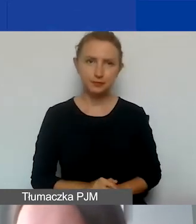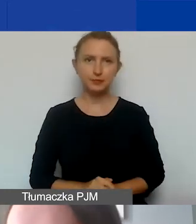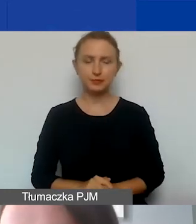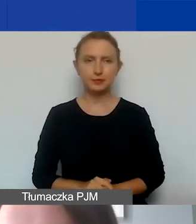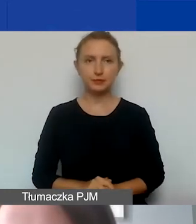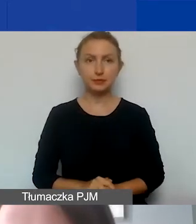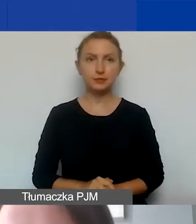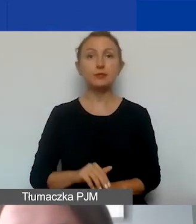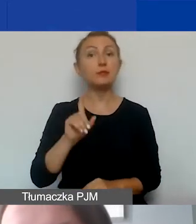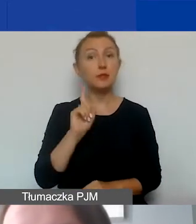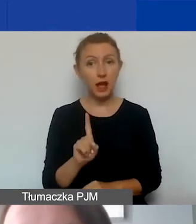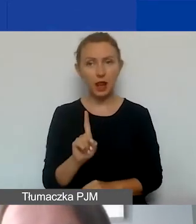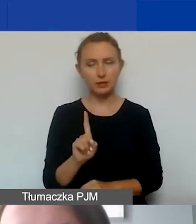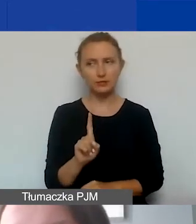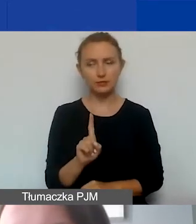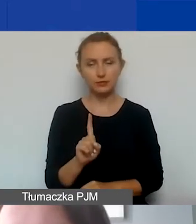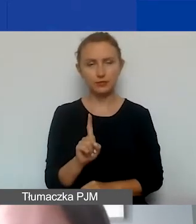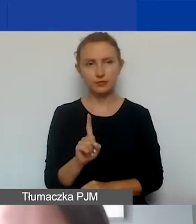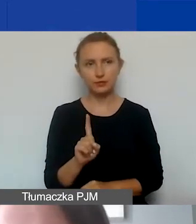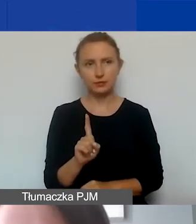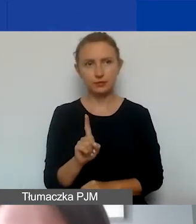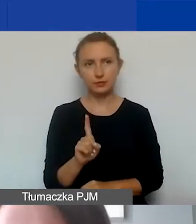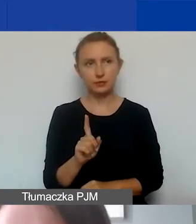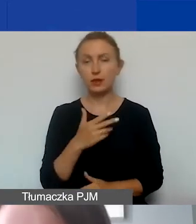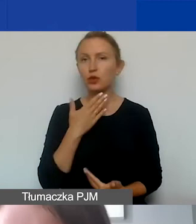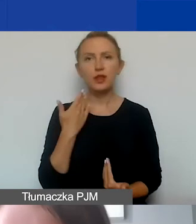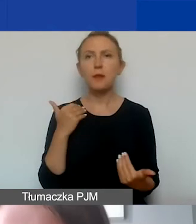Z drugiej strony niestety nie ma takiej możliwości,